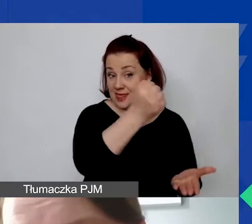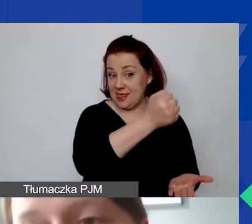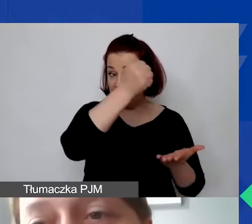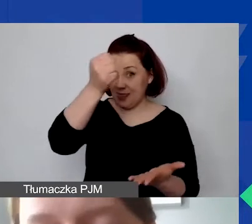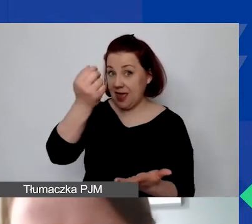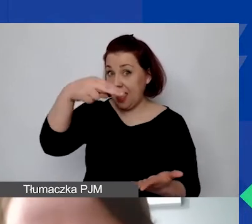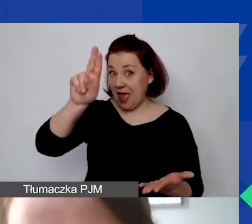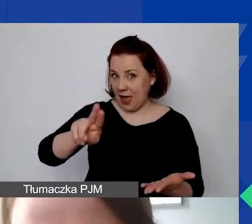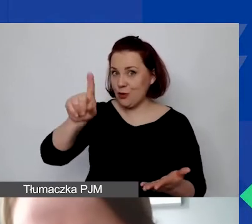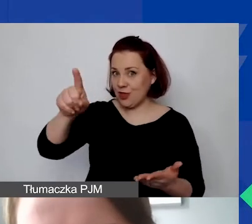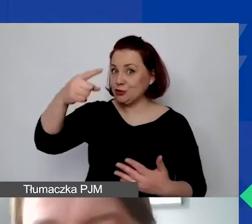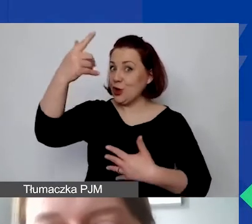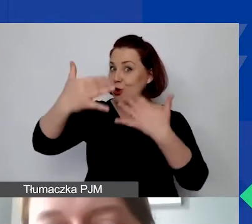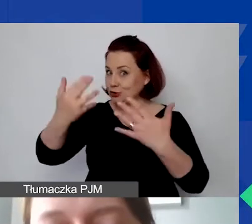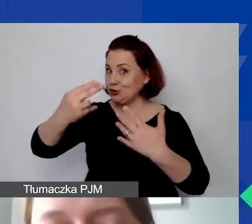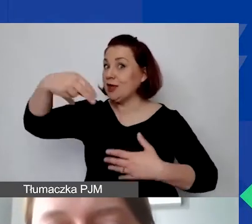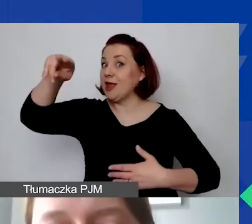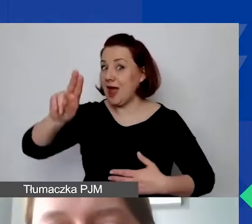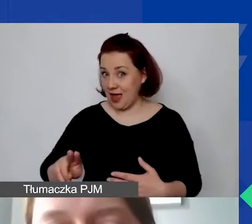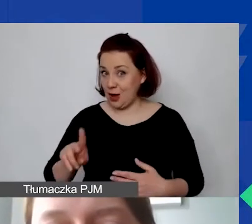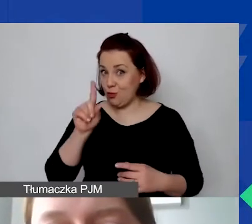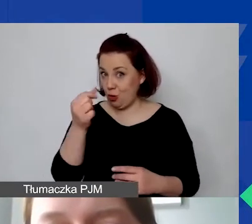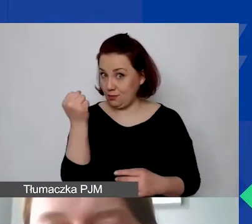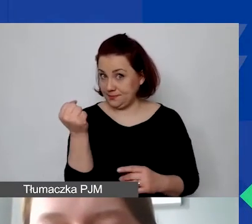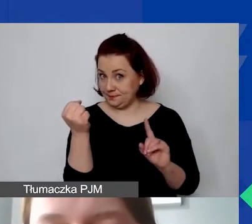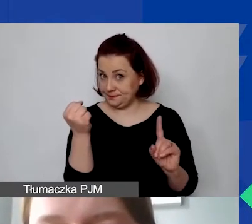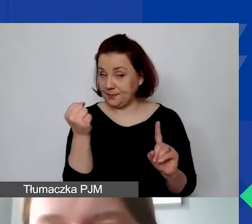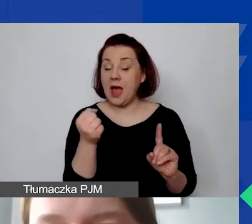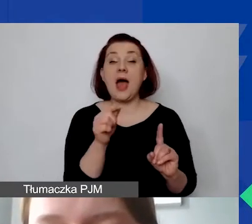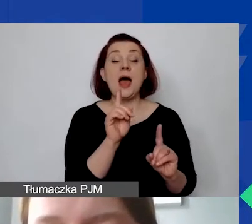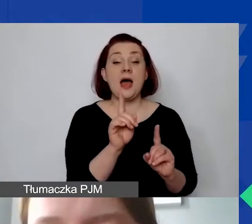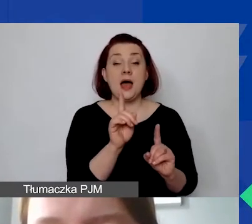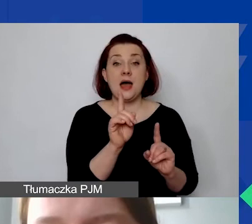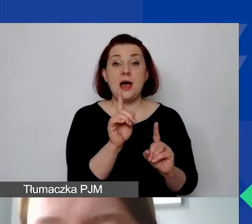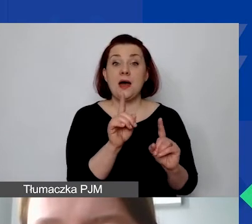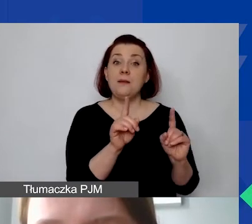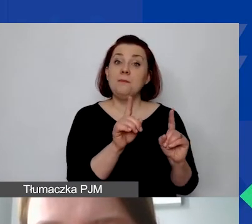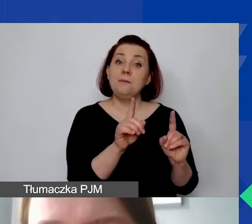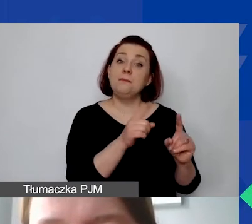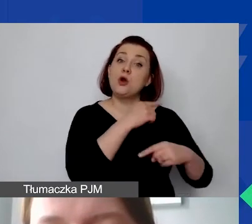i potem też je rozliczamy w euro. Na potrzeby procedury konkursowej